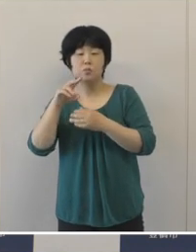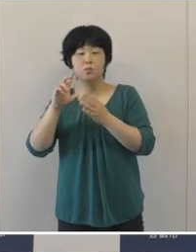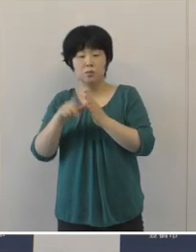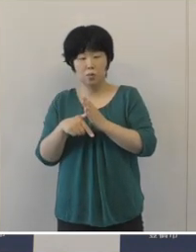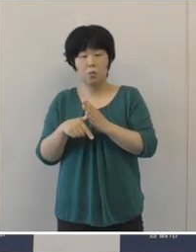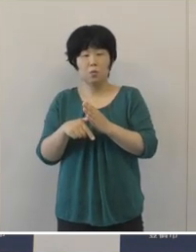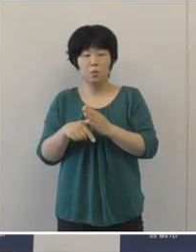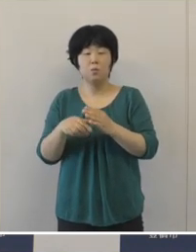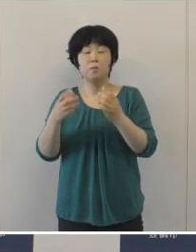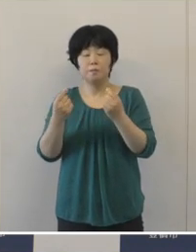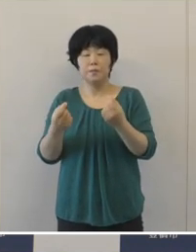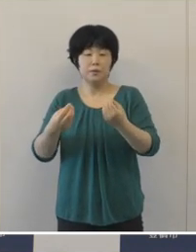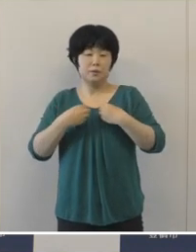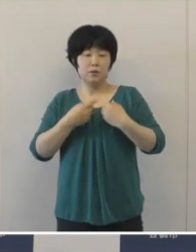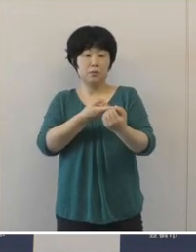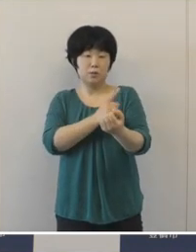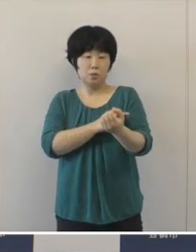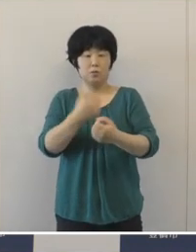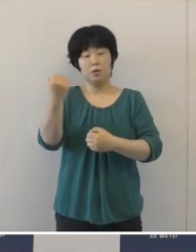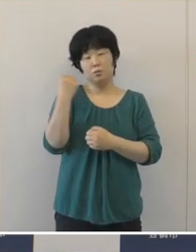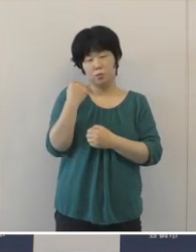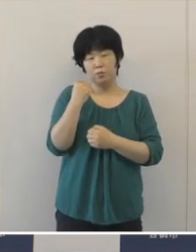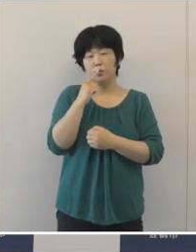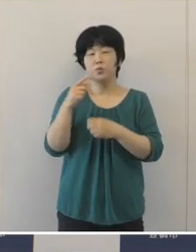やはり感染力が大変強いということでありますので